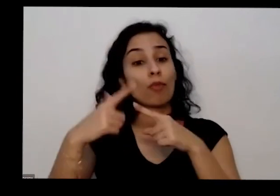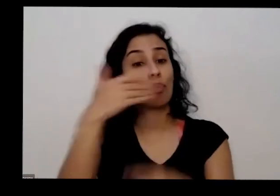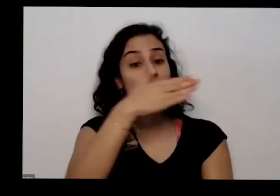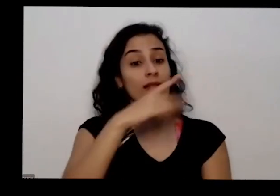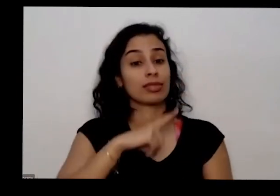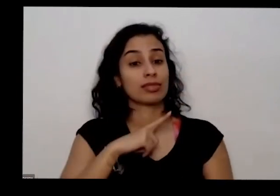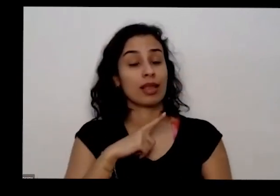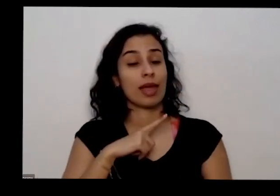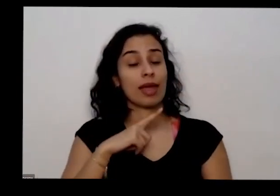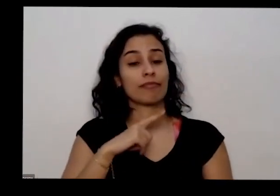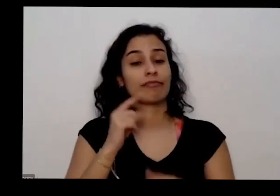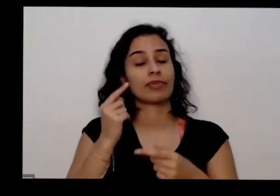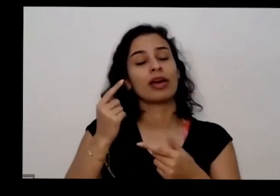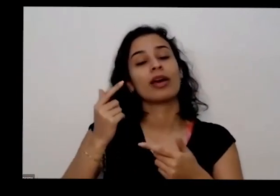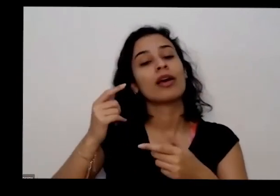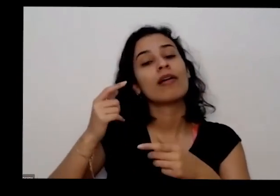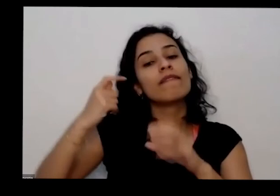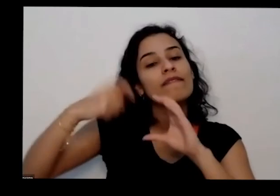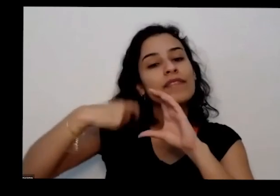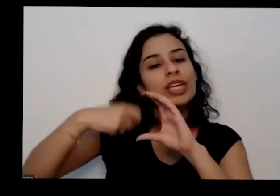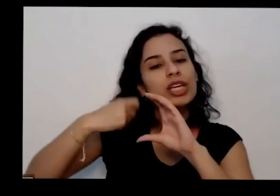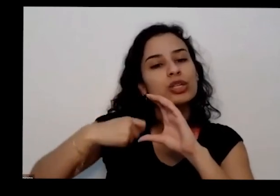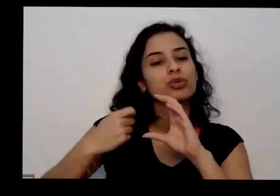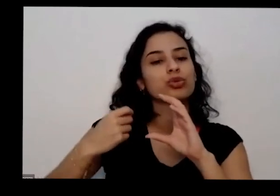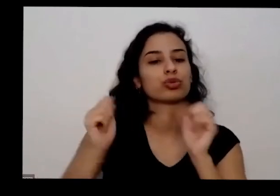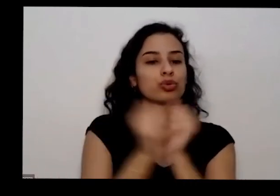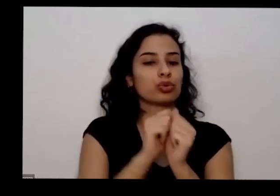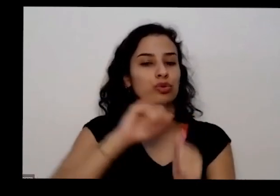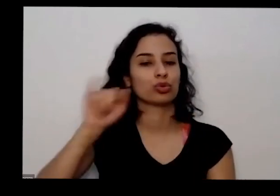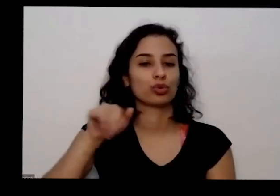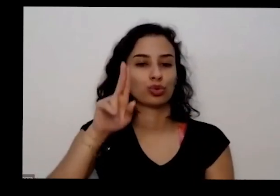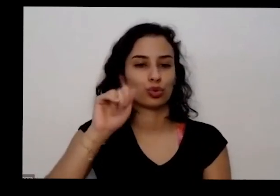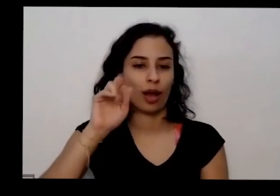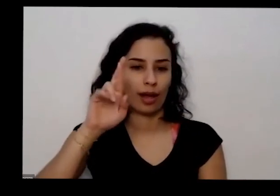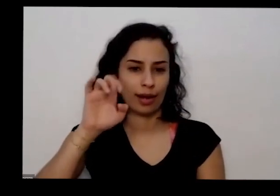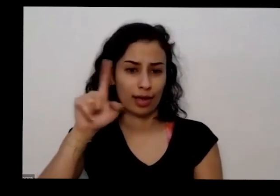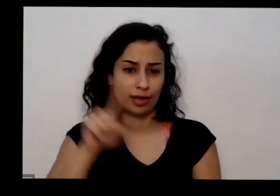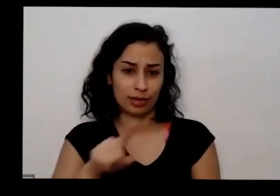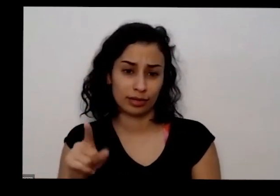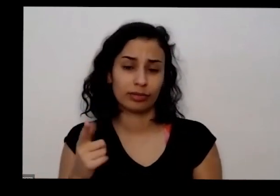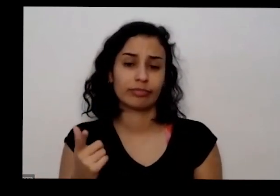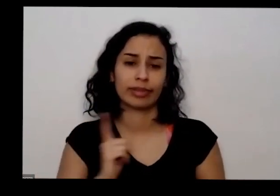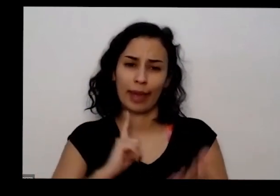Juarez da Silva também muitas coisas que foram tentar passar aqui e os várias aprofundar alguns